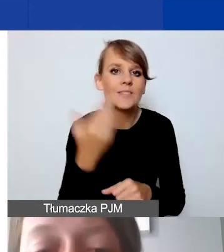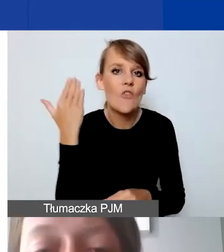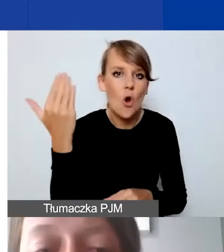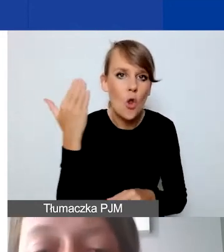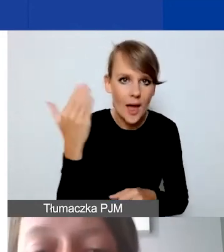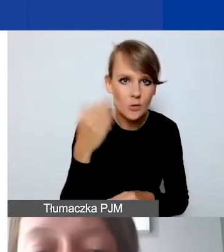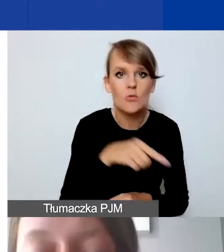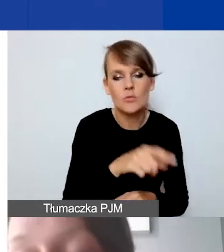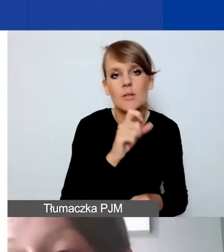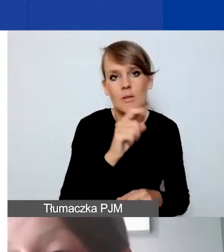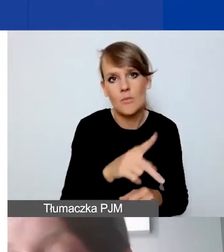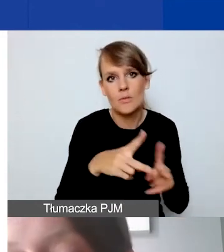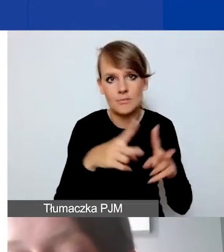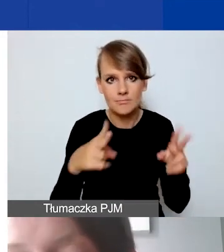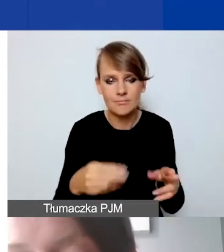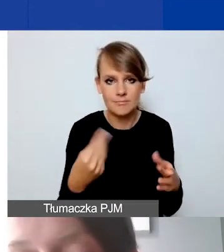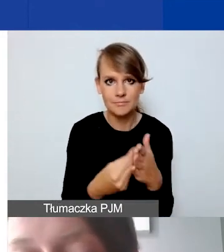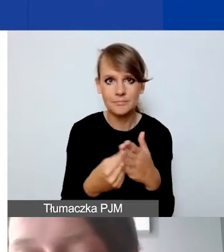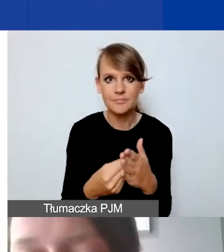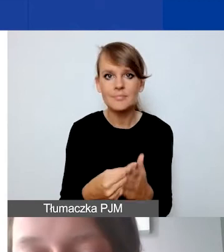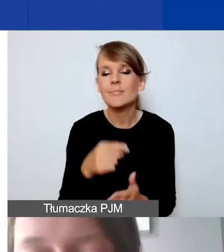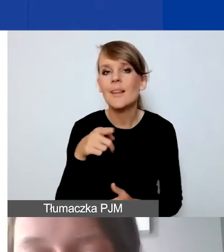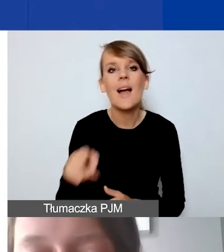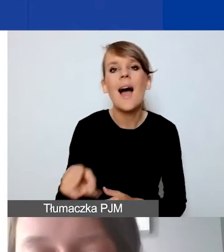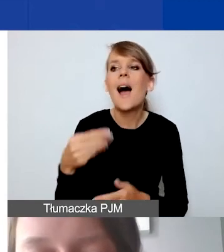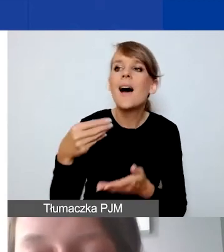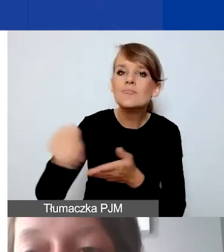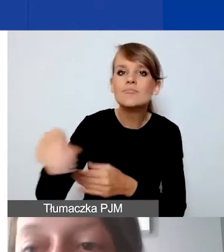Tak że nie ma widełek wynagrodzeń personelu.